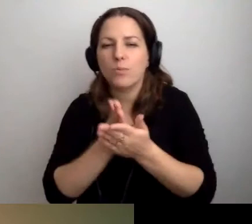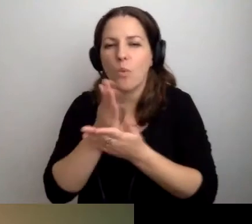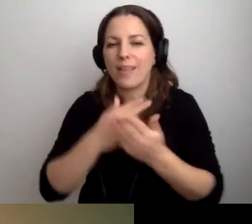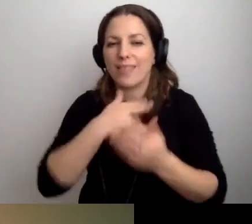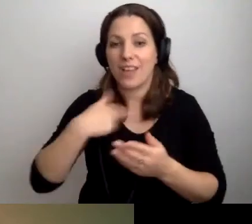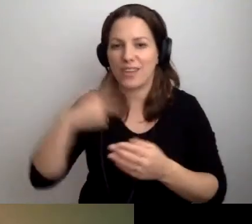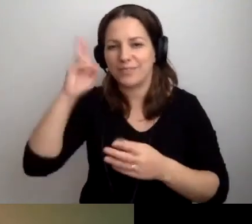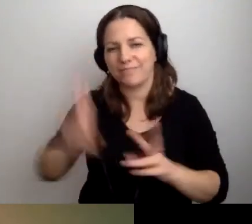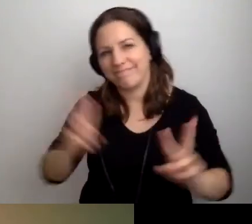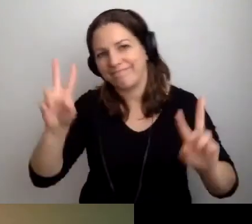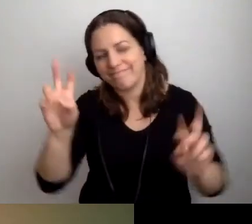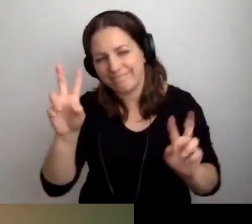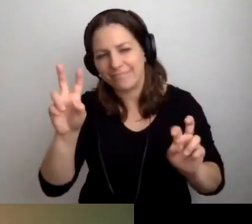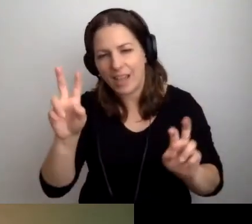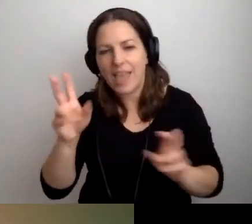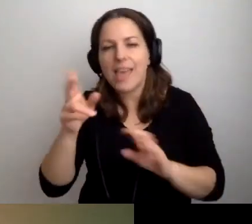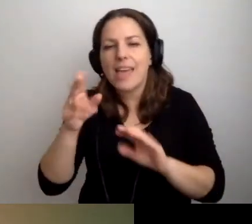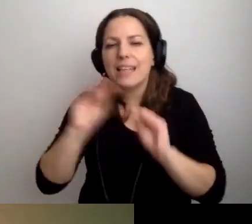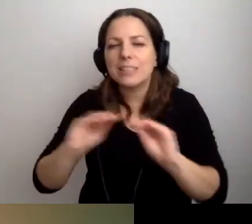Instrukcję obsługi wydarzenia.